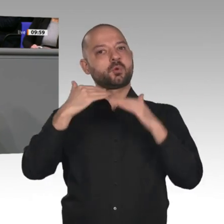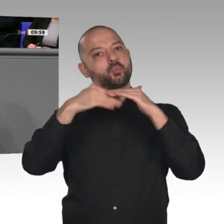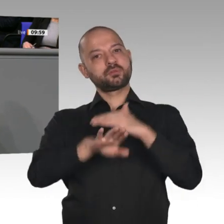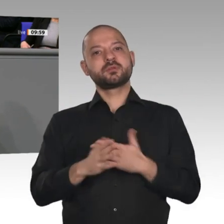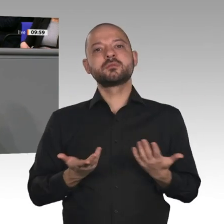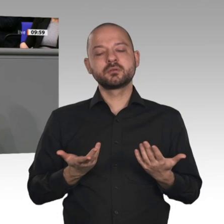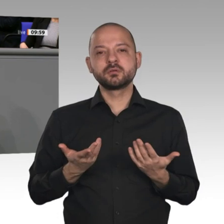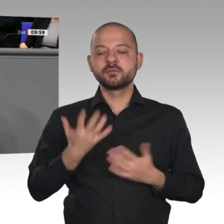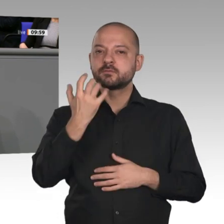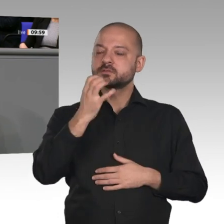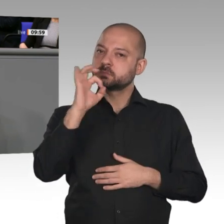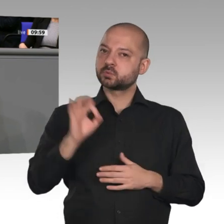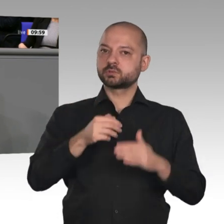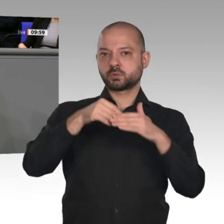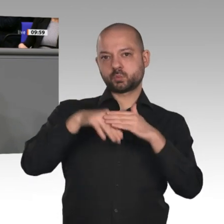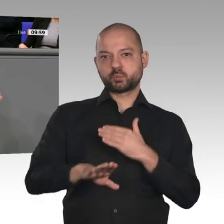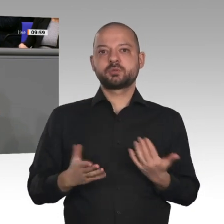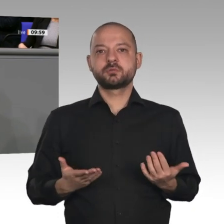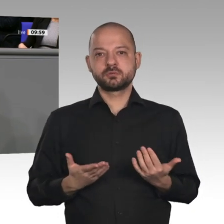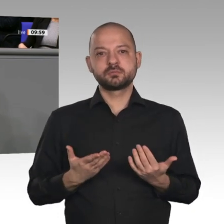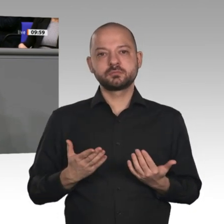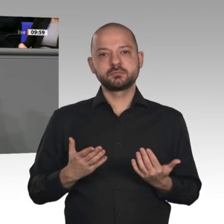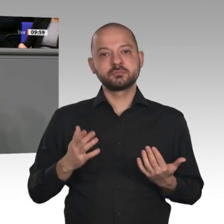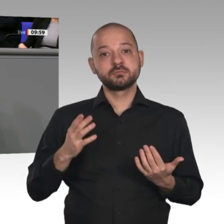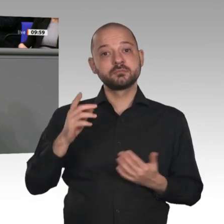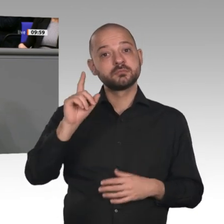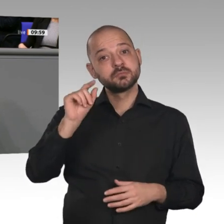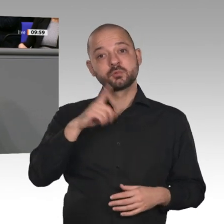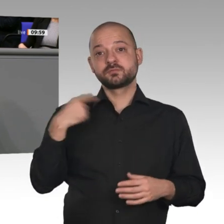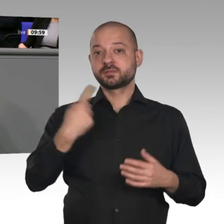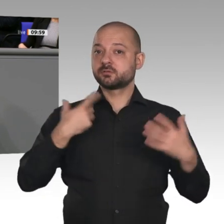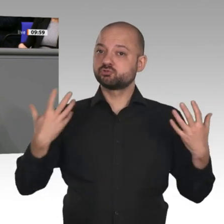wir haben solide Haushalte, und trotzdem können wir uns die größten Infrastrukturinvestitionen